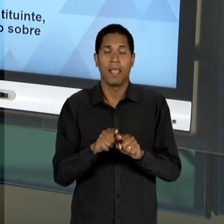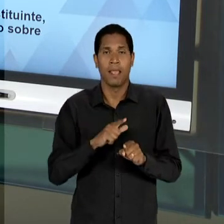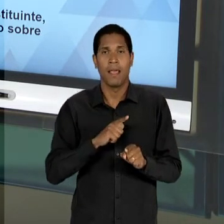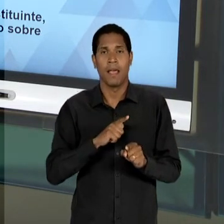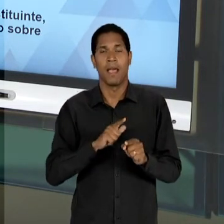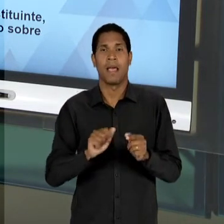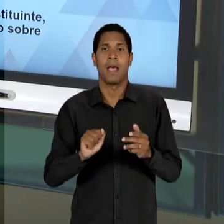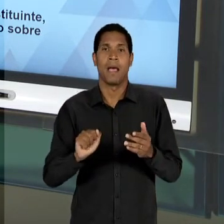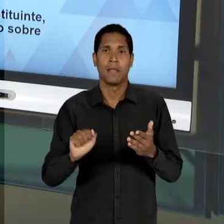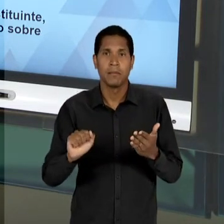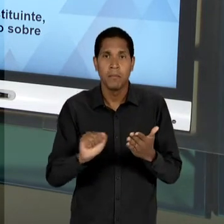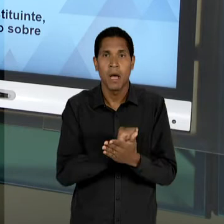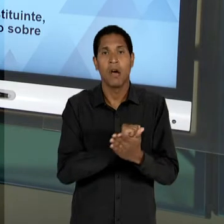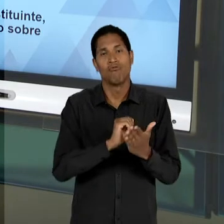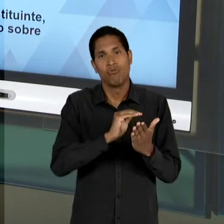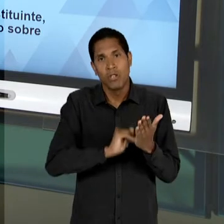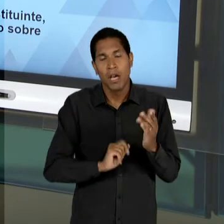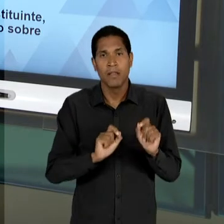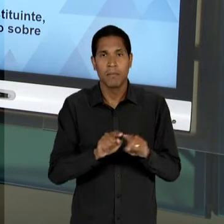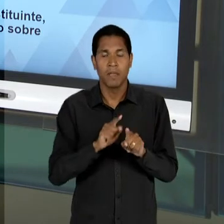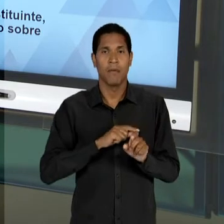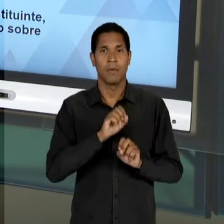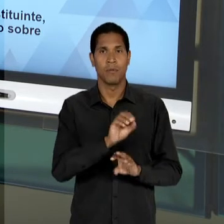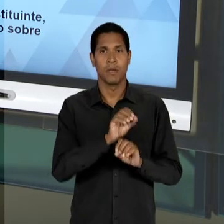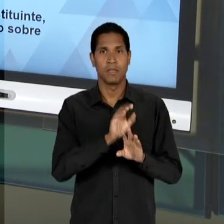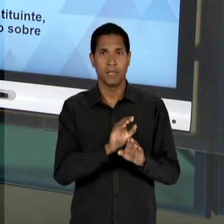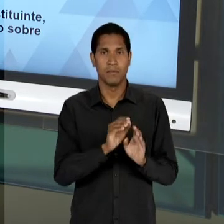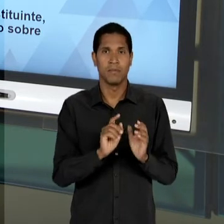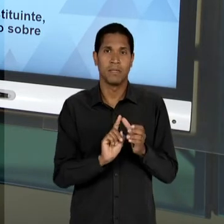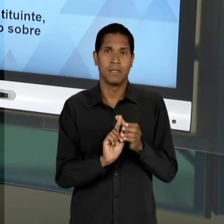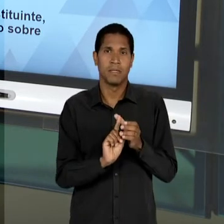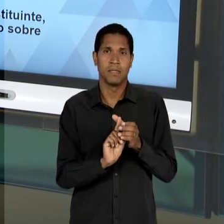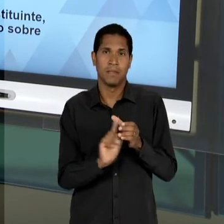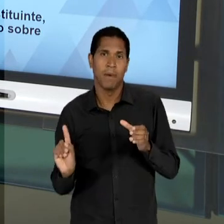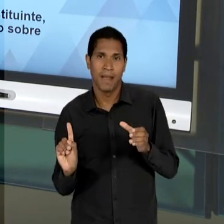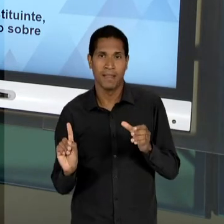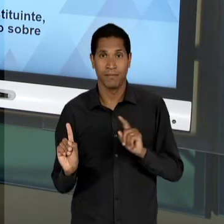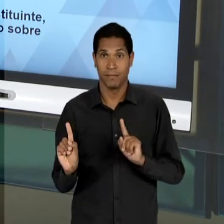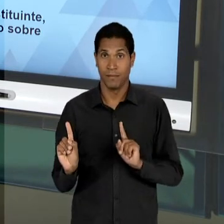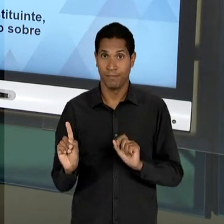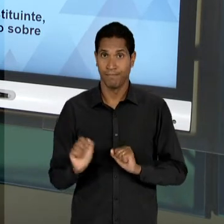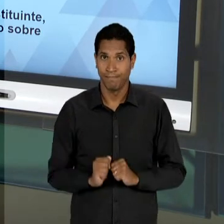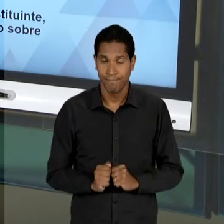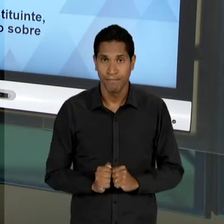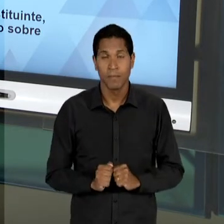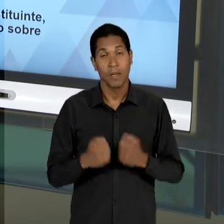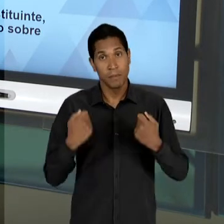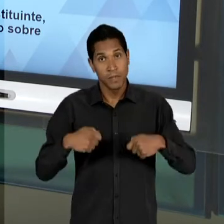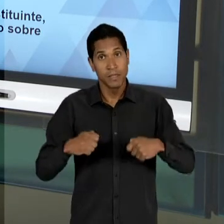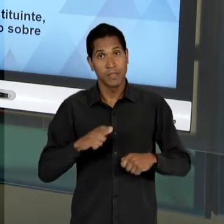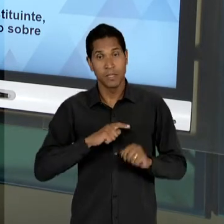SEJA, DE UMA EDUCAÇÃO SEGREGADA; UMA EDUCAÇÃO VOLTADA DE FATO AO CURRÍCULO, MUITO MAIS